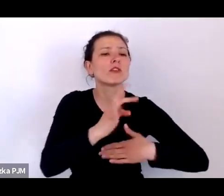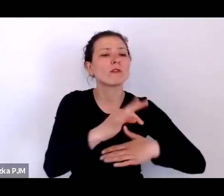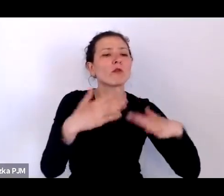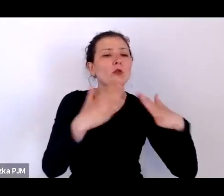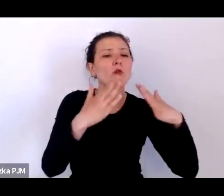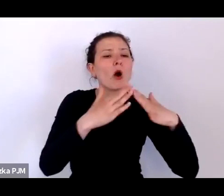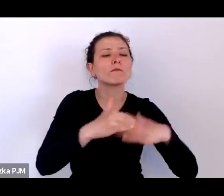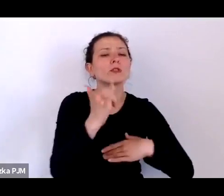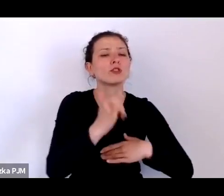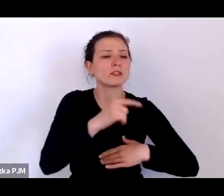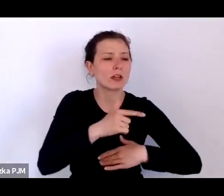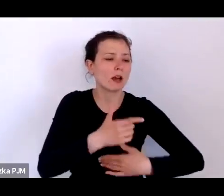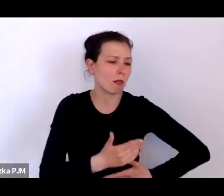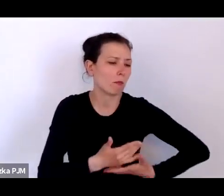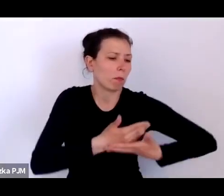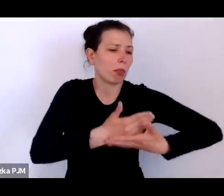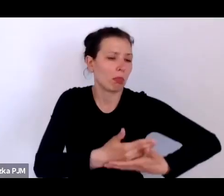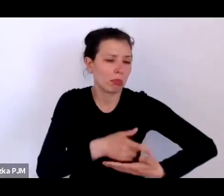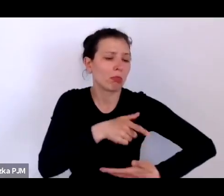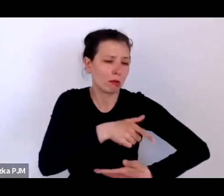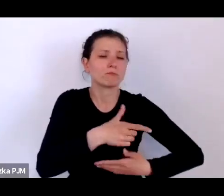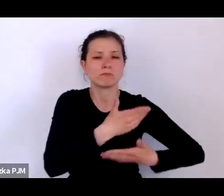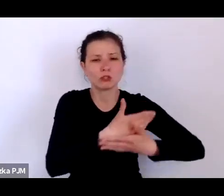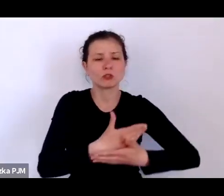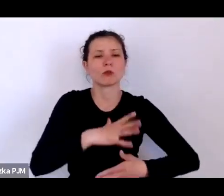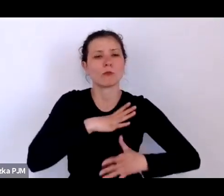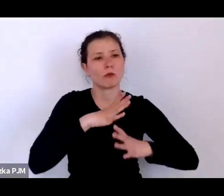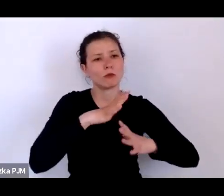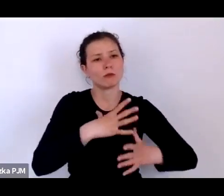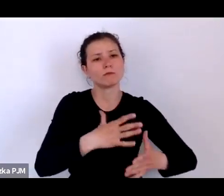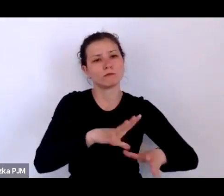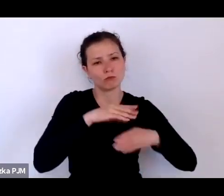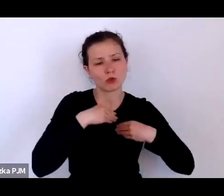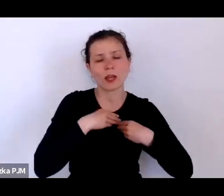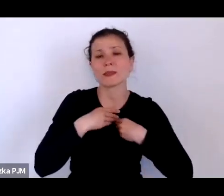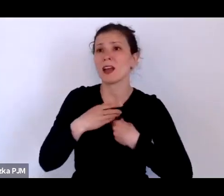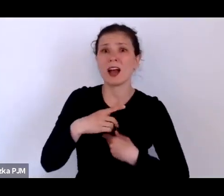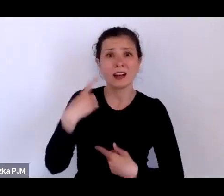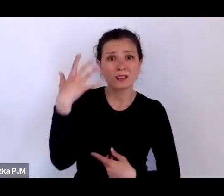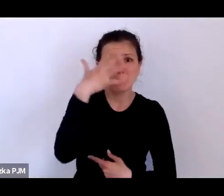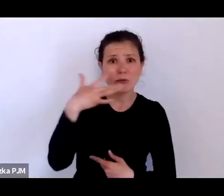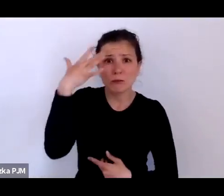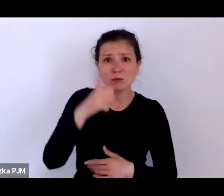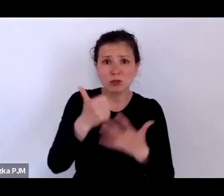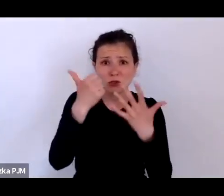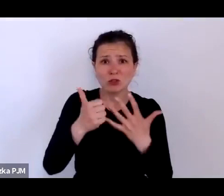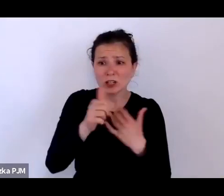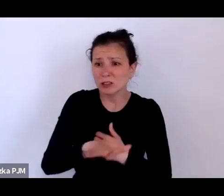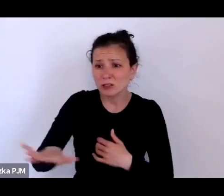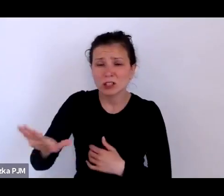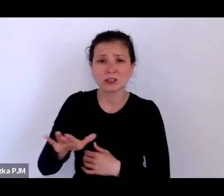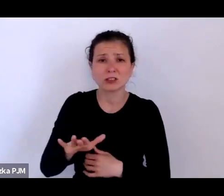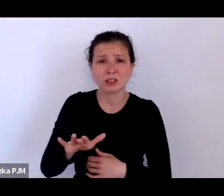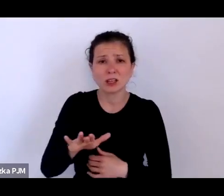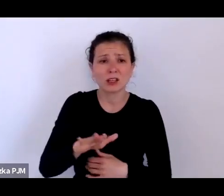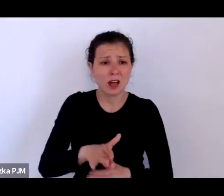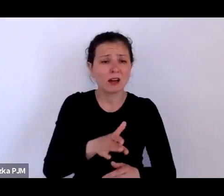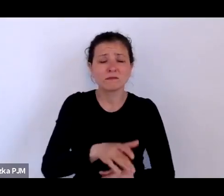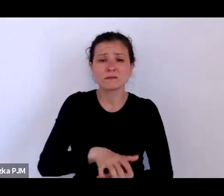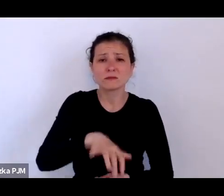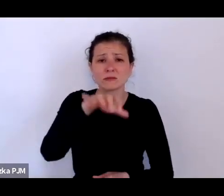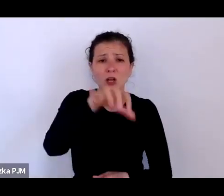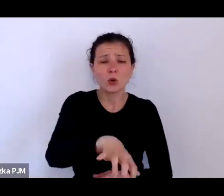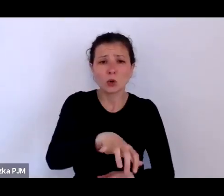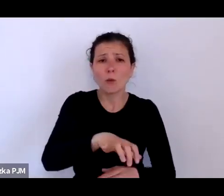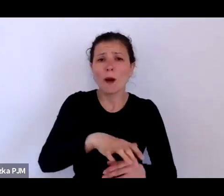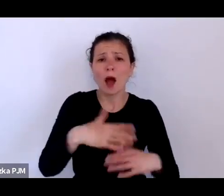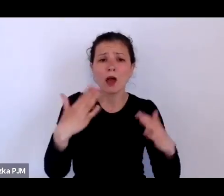ale jeżeli sobie wyobrazimy, że 600 dzieci musiała przyjąć ta opieka społeczna Warszawy co roku